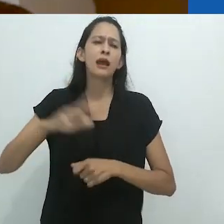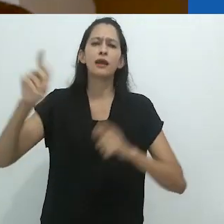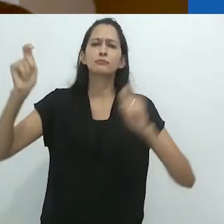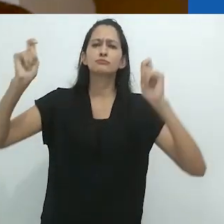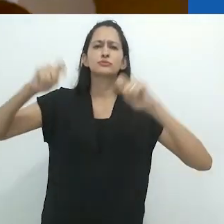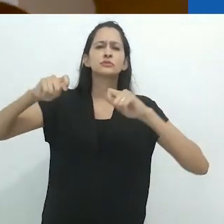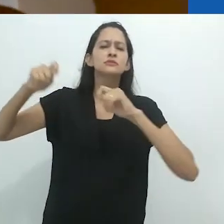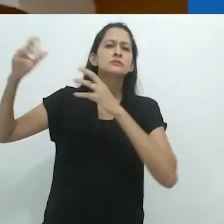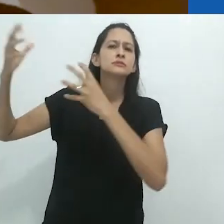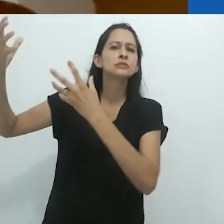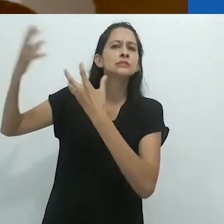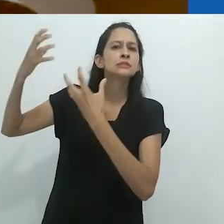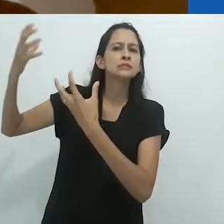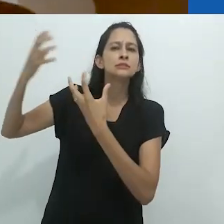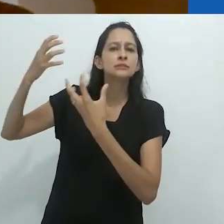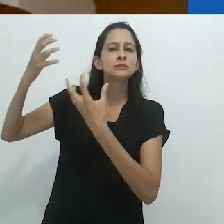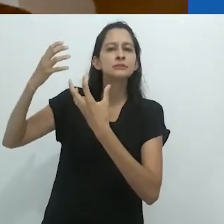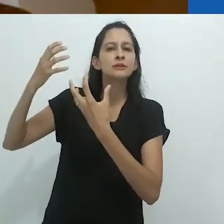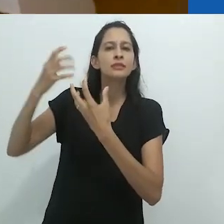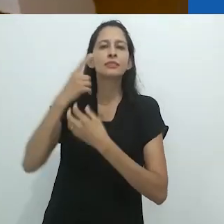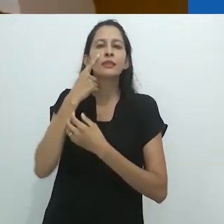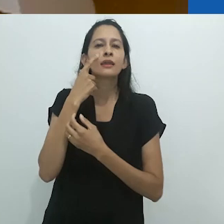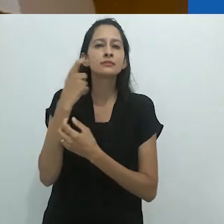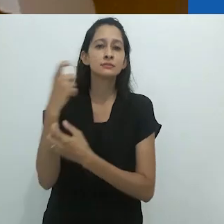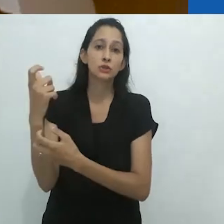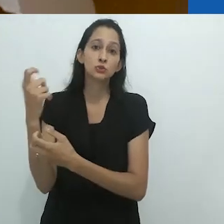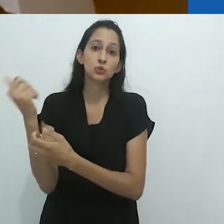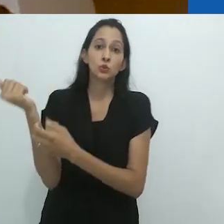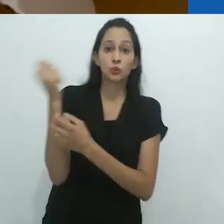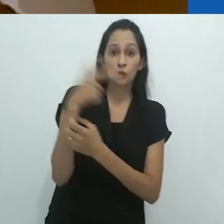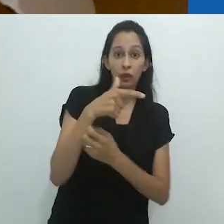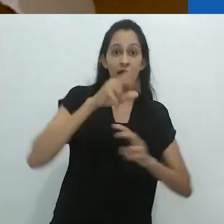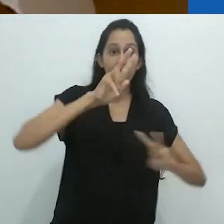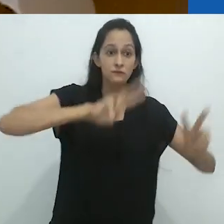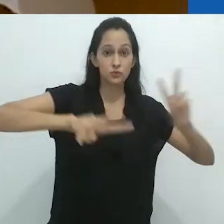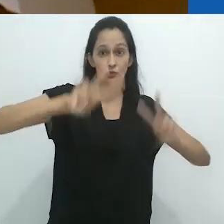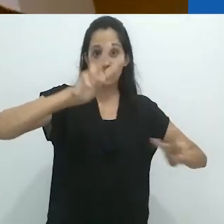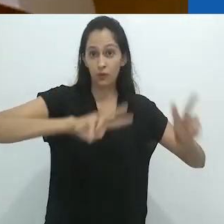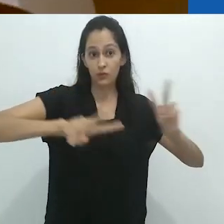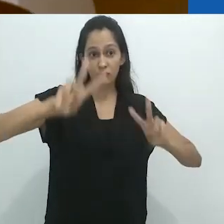parece muito mais provável de encantar